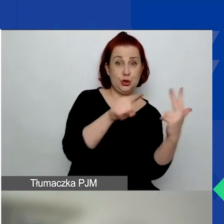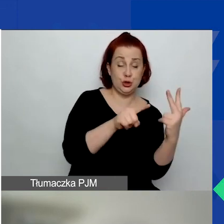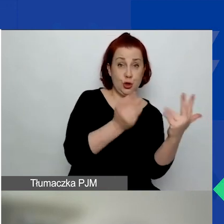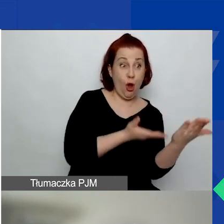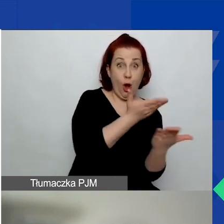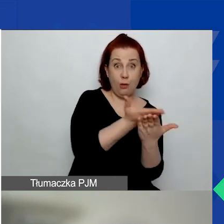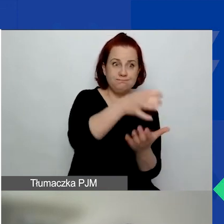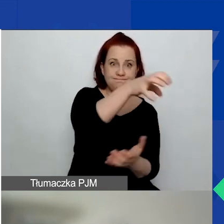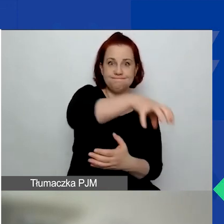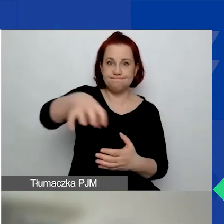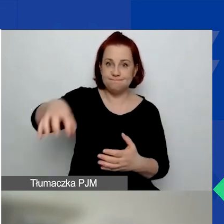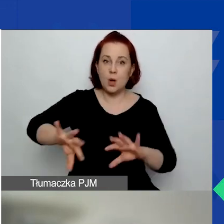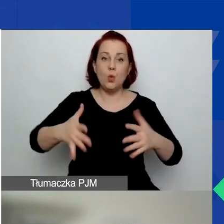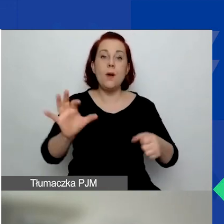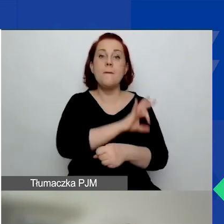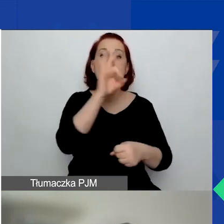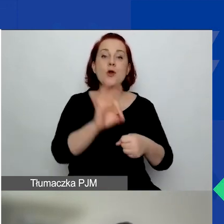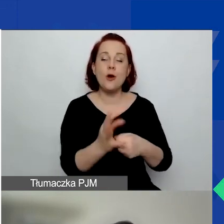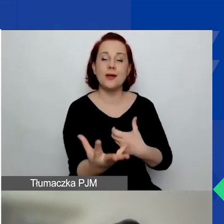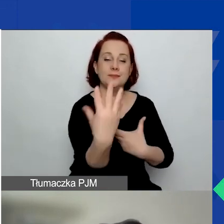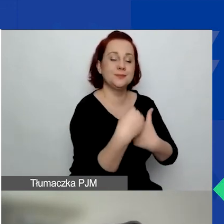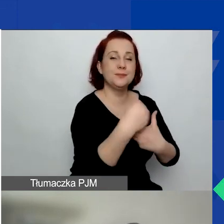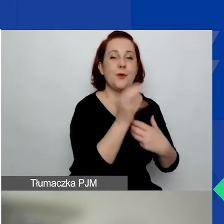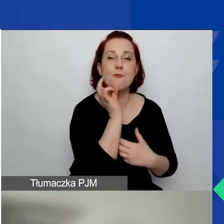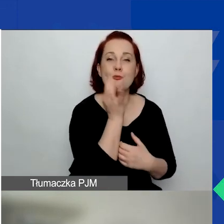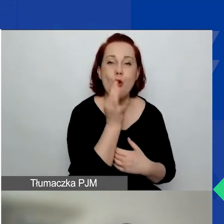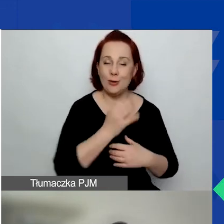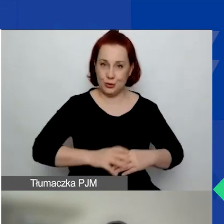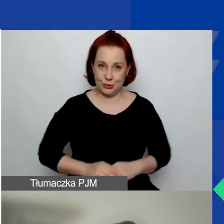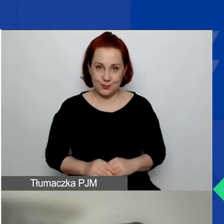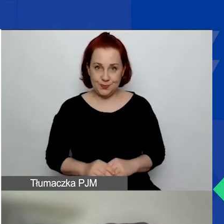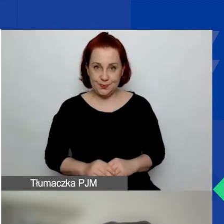to projekty angażujące młodzież, zarówno jako osoby uczestniczące,